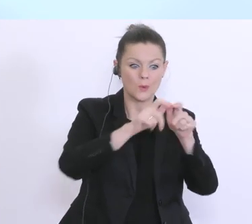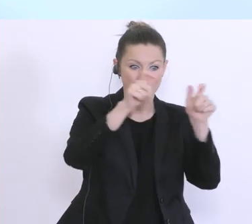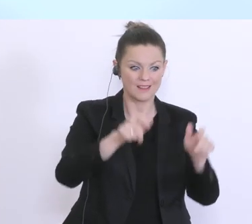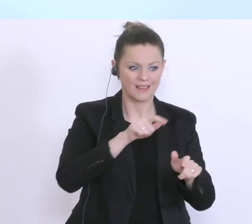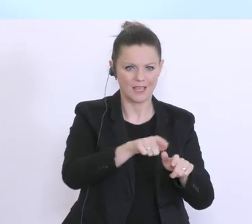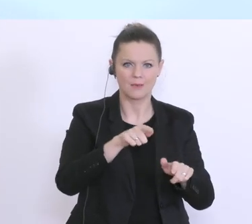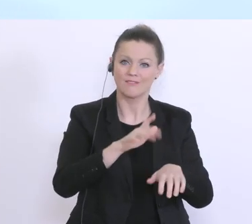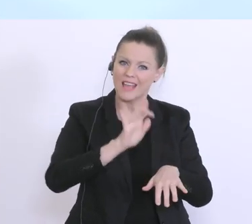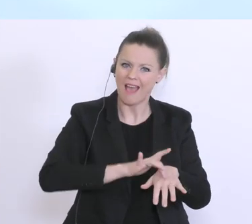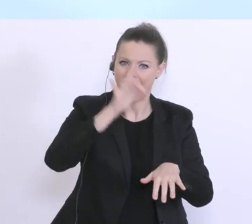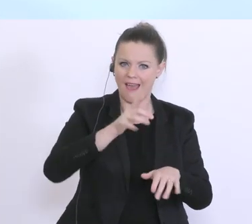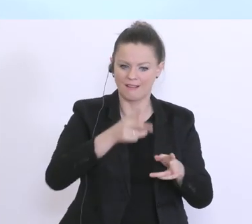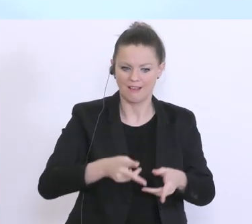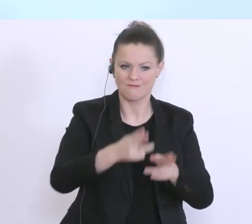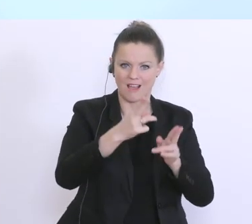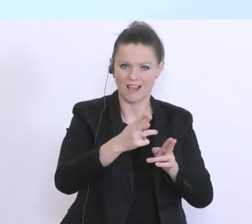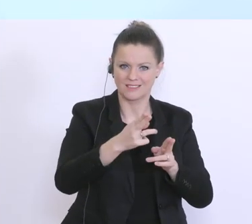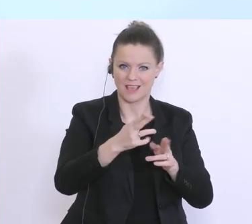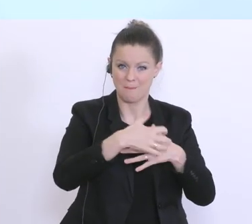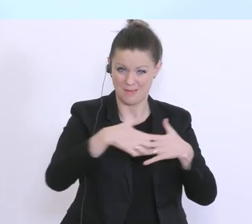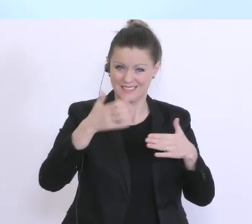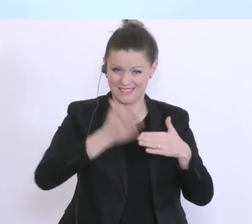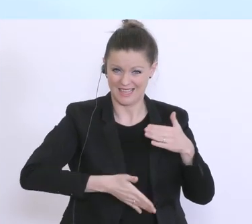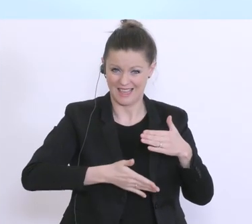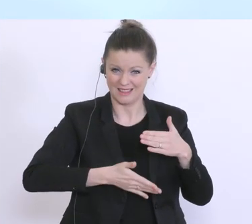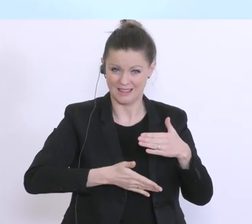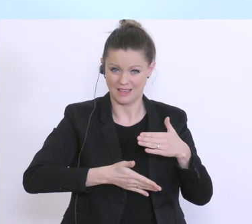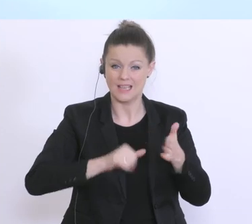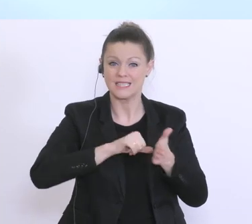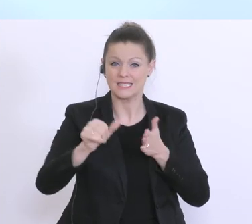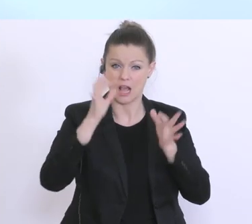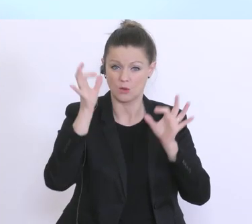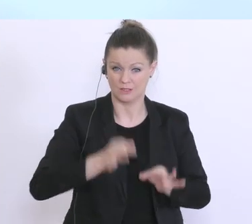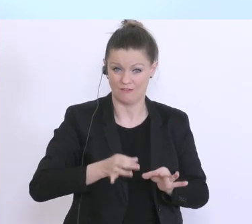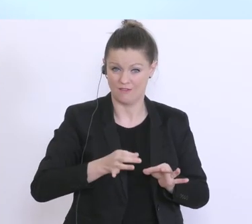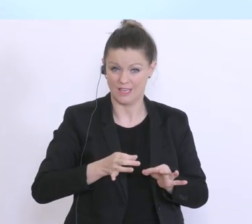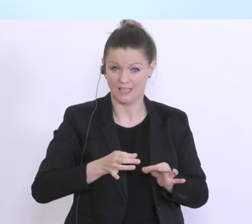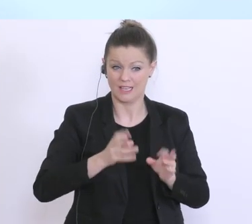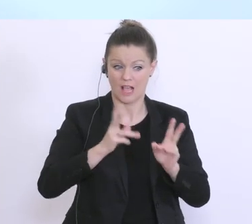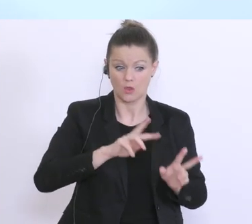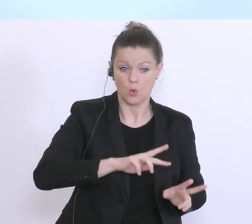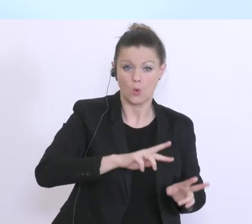jetzt Ende März, dieser Liquiditätsbedarf auch entsprechend überbrückt werden kann, damit eben